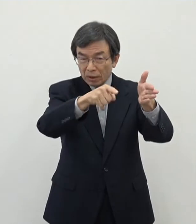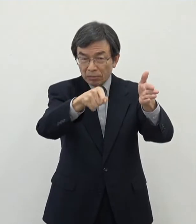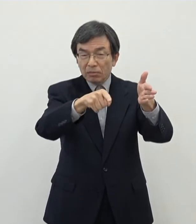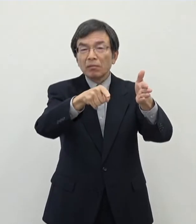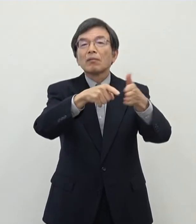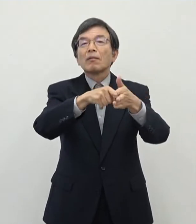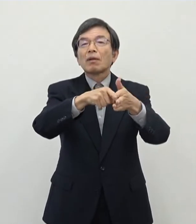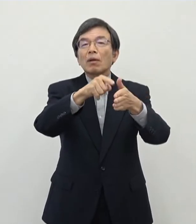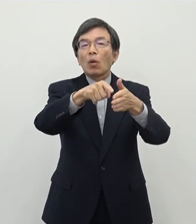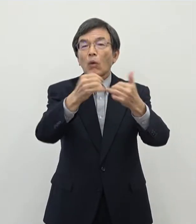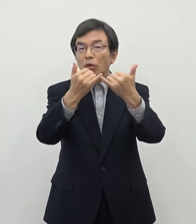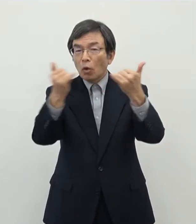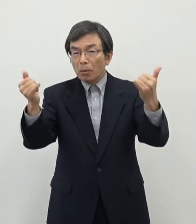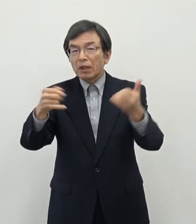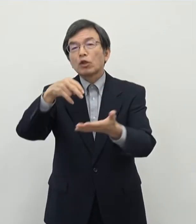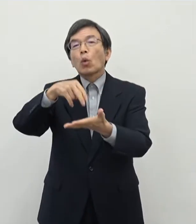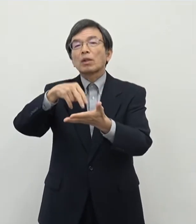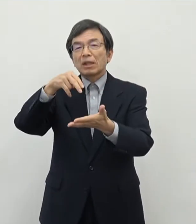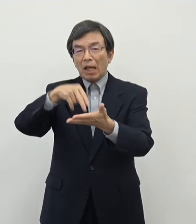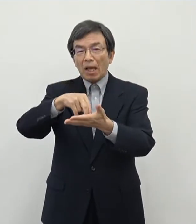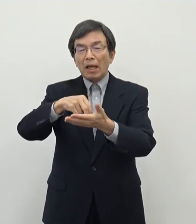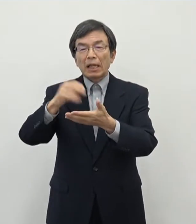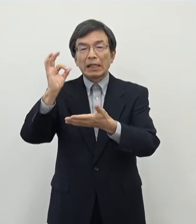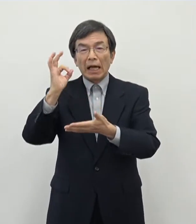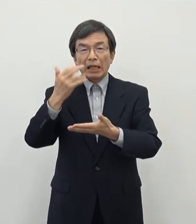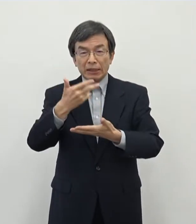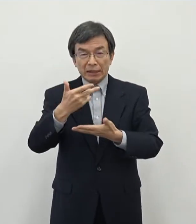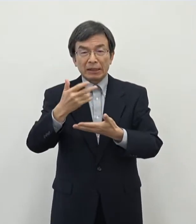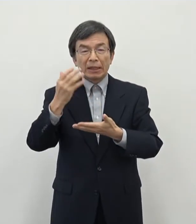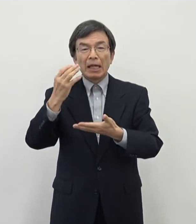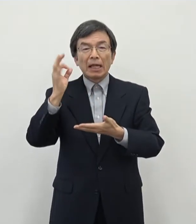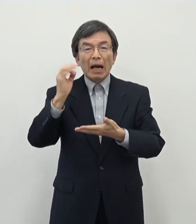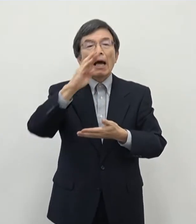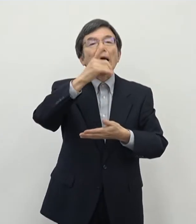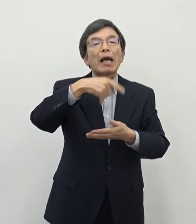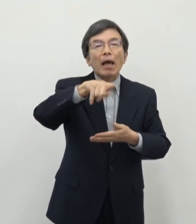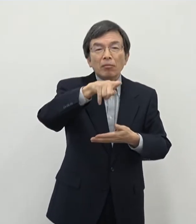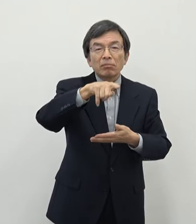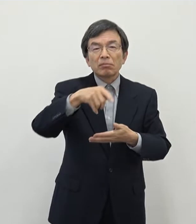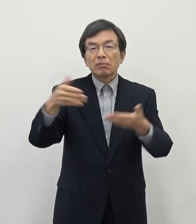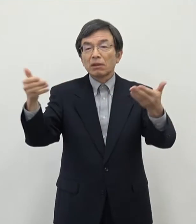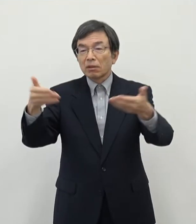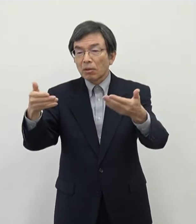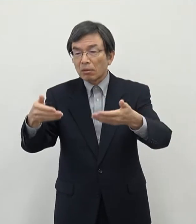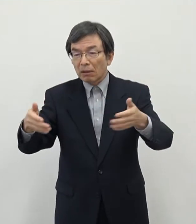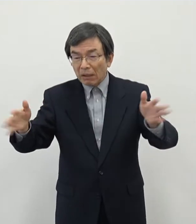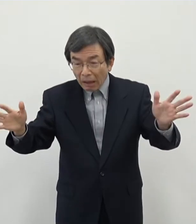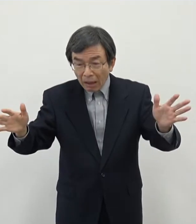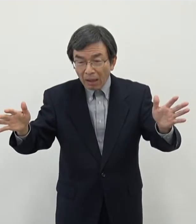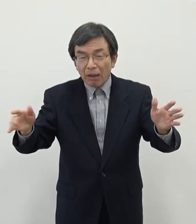この方々にとってですね 奈良市内もしくは奈良県内が仕事がないのかというとですね